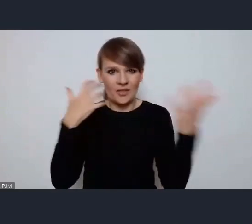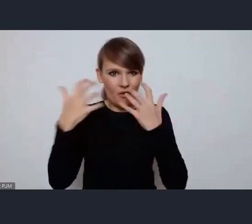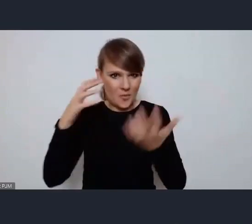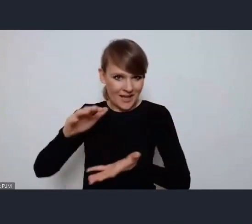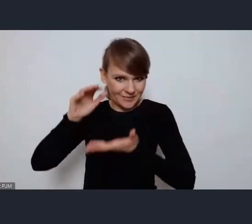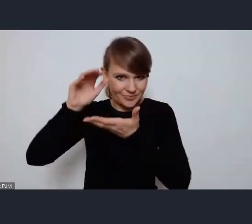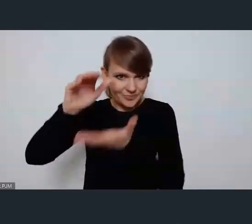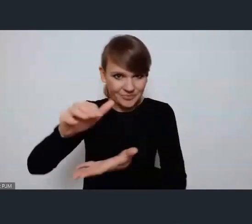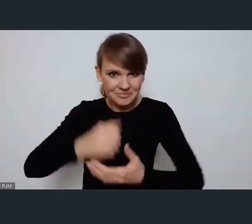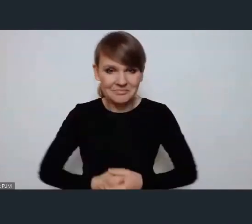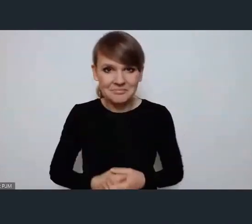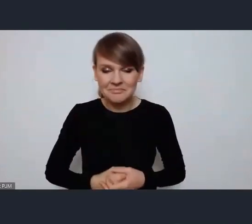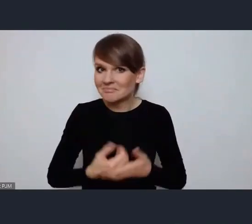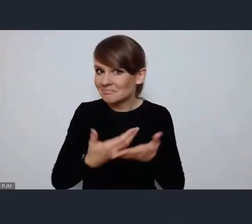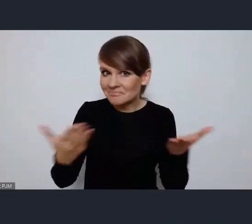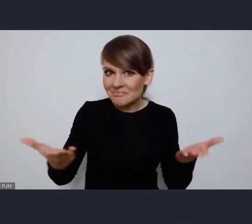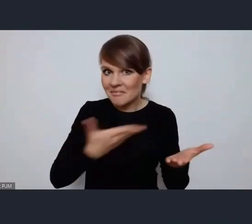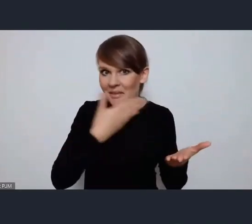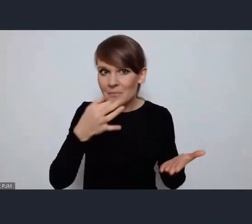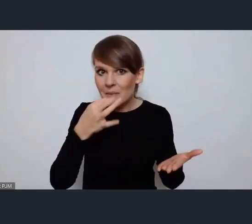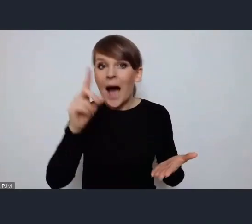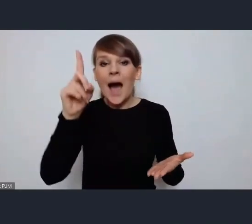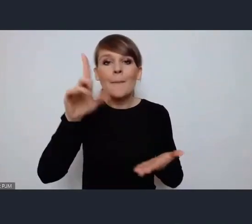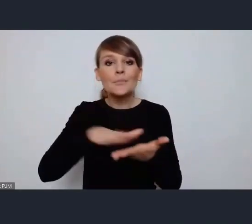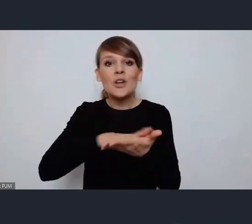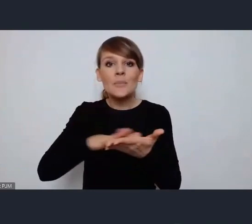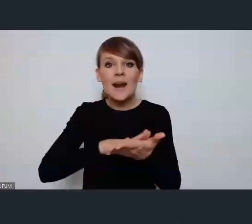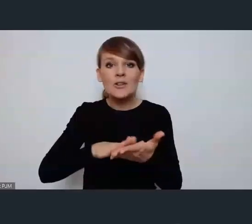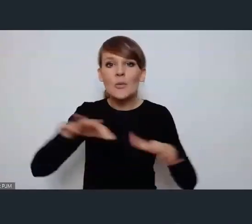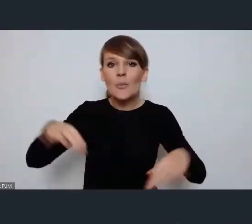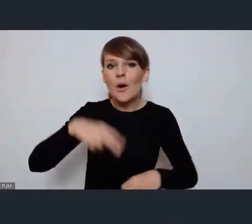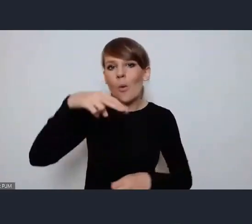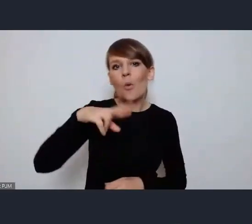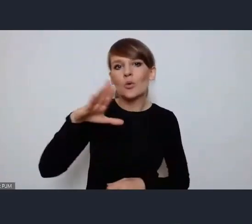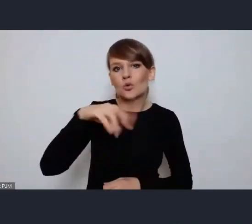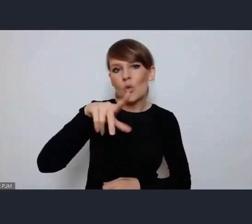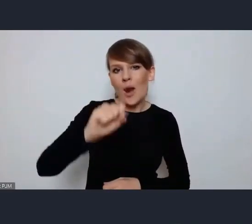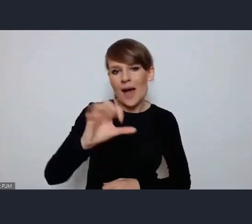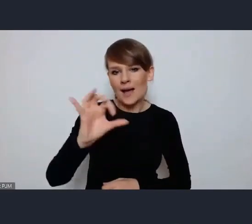Skoro nie ma pytań na bieżąco, a przepraszam, pani Urszula Stefanowicz się zgłasza